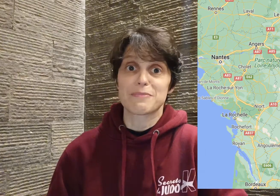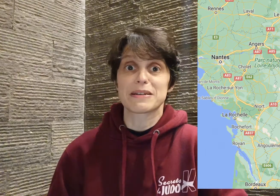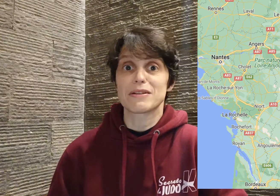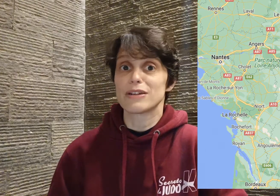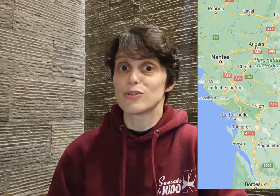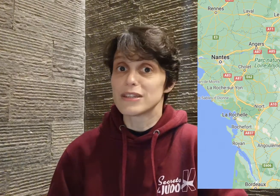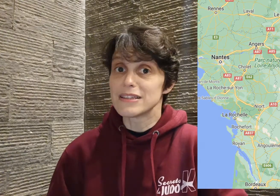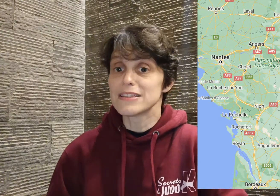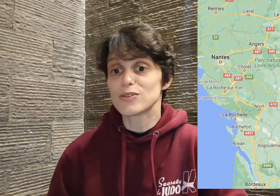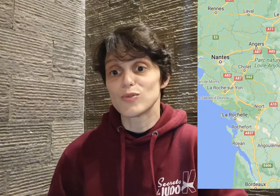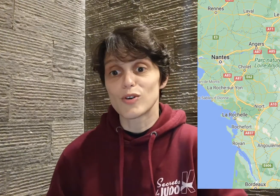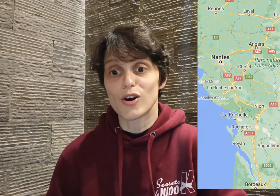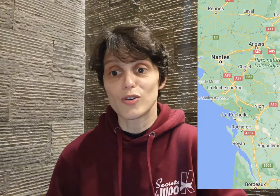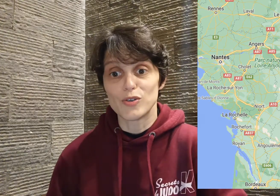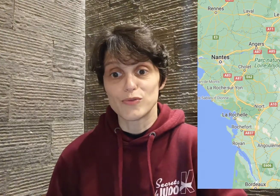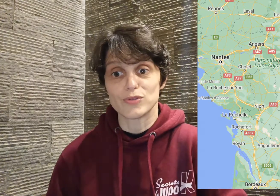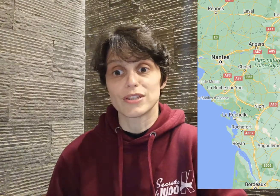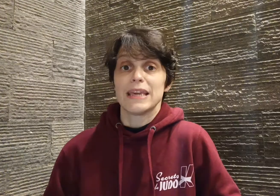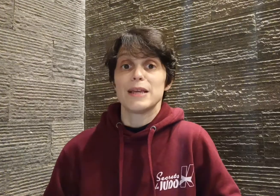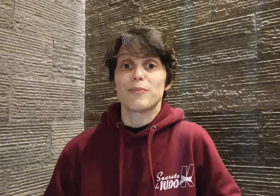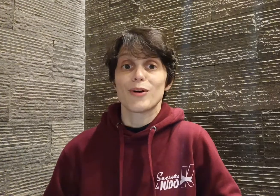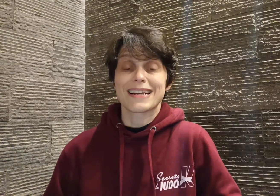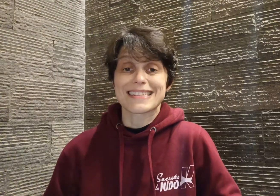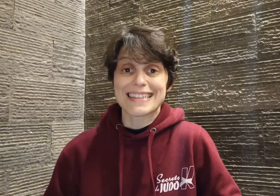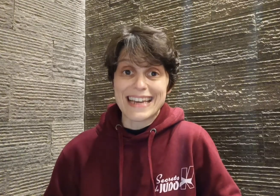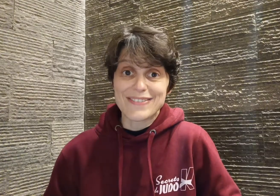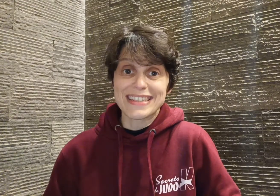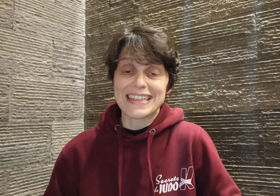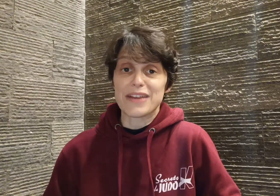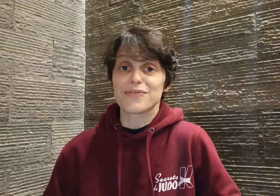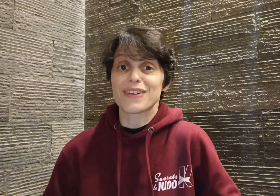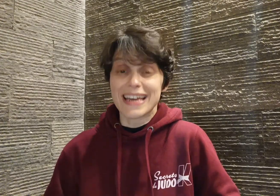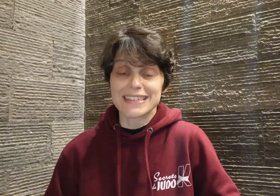présent avec le tennis ou encore le foot. Il progresse très vite et a une vraie attirance